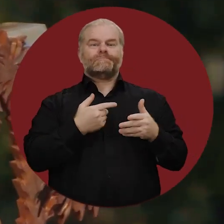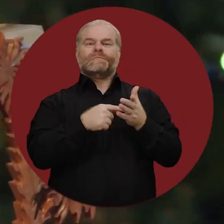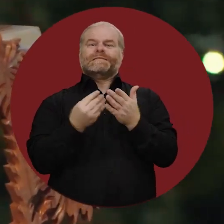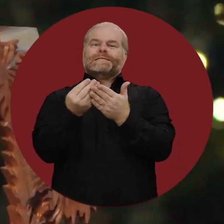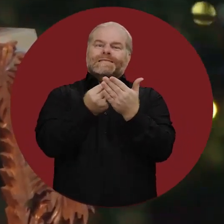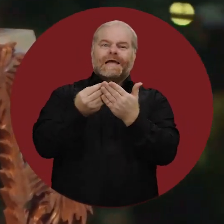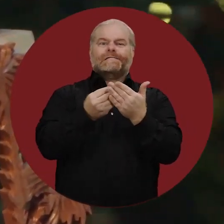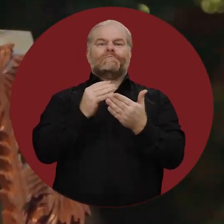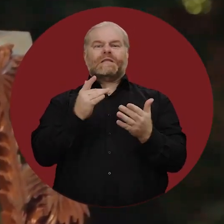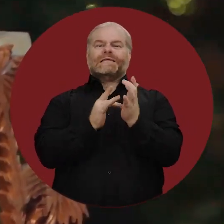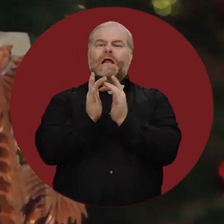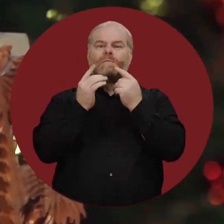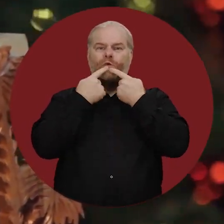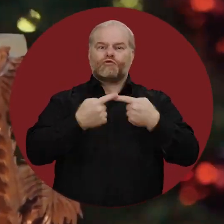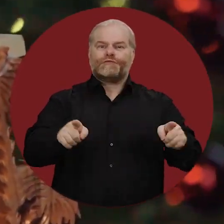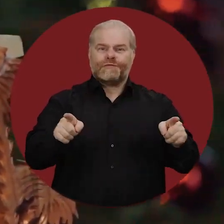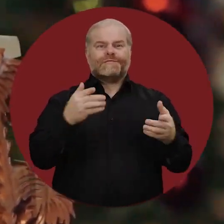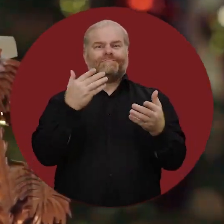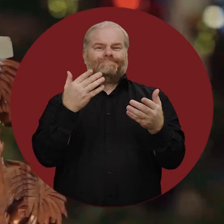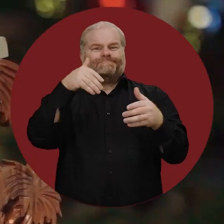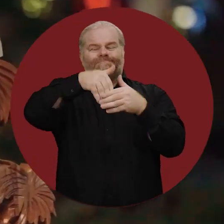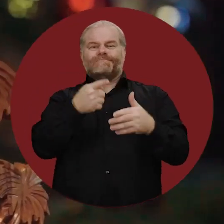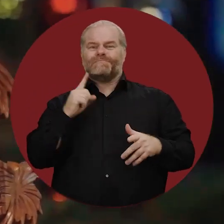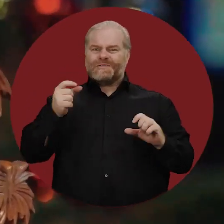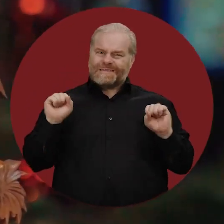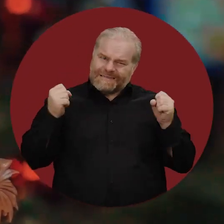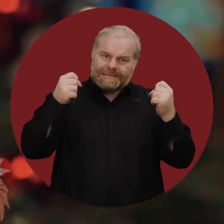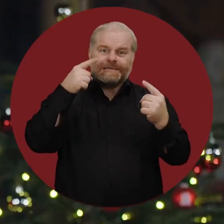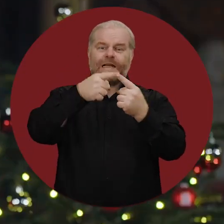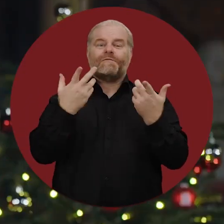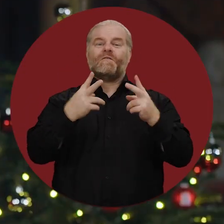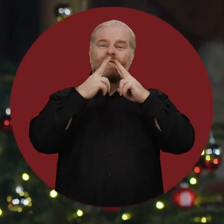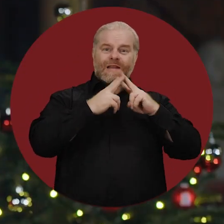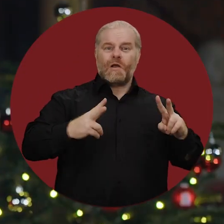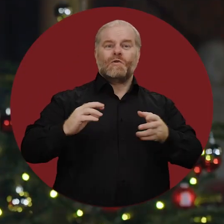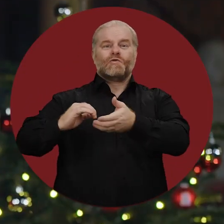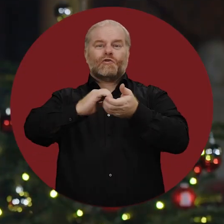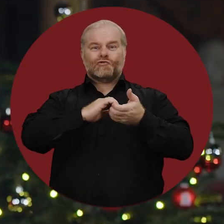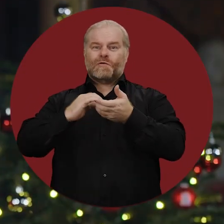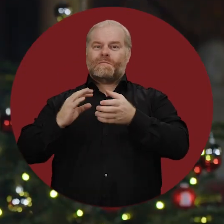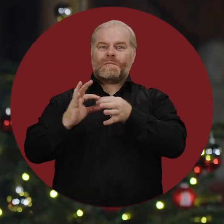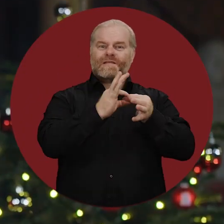als Zeichen der christlichen Botschaft, dass wir alles dafür tun müssen, ein friedliches und solidarisches